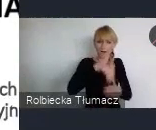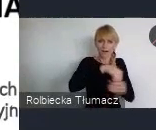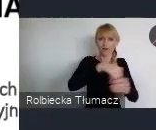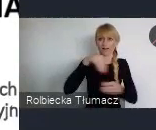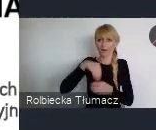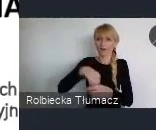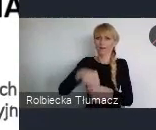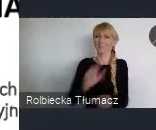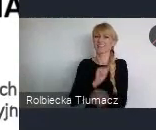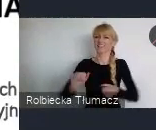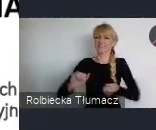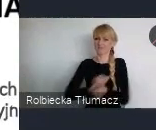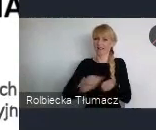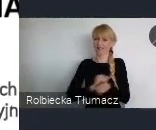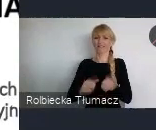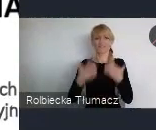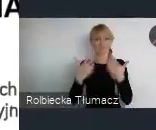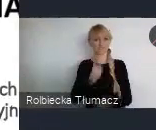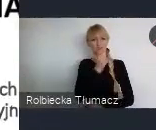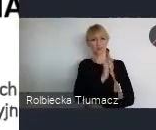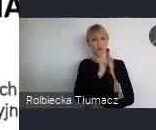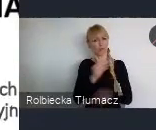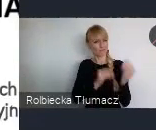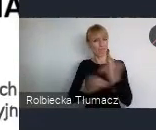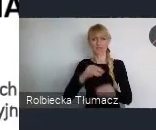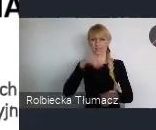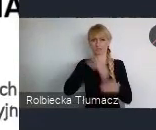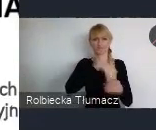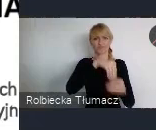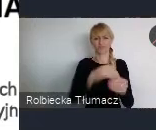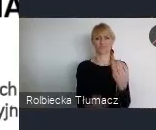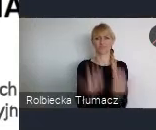Stąd też kwestia takiej decyzji, że tam gdzie chcemy zachować